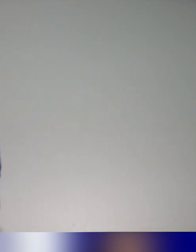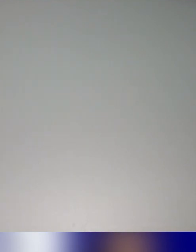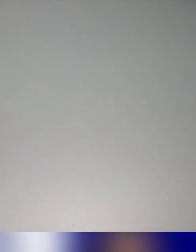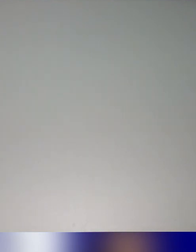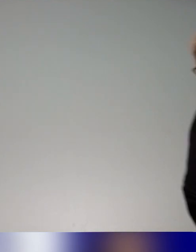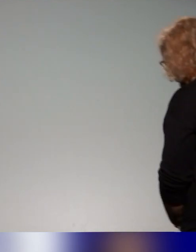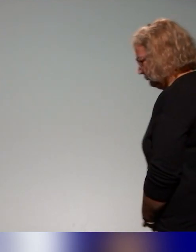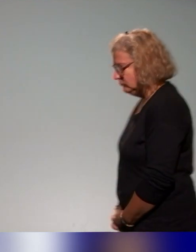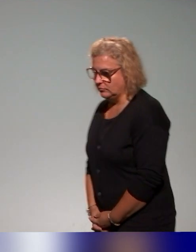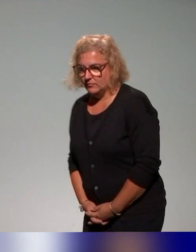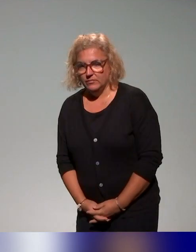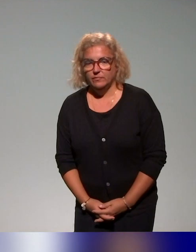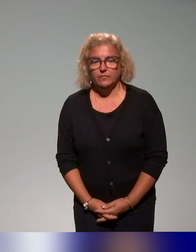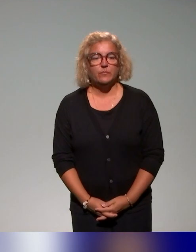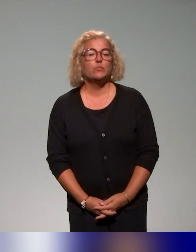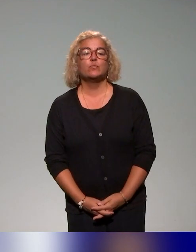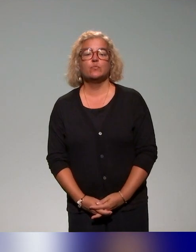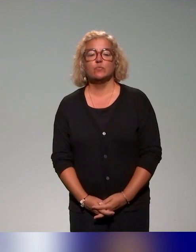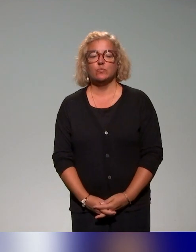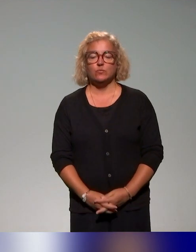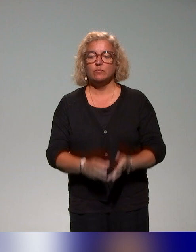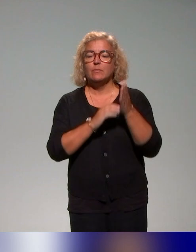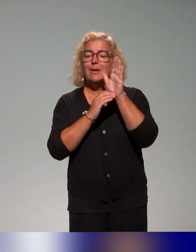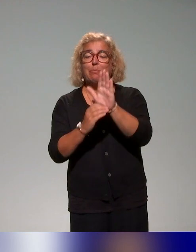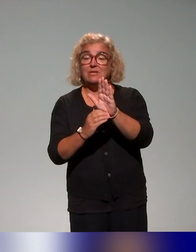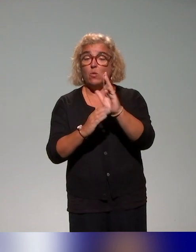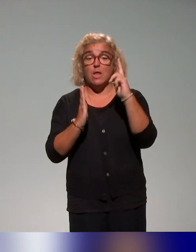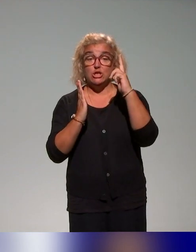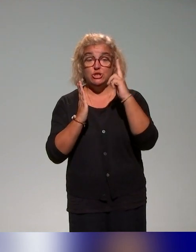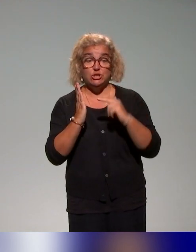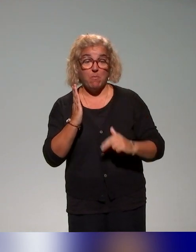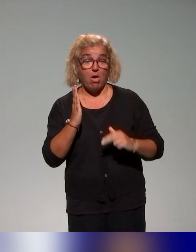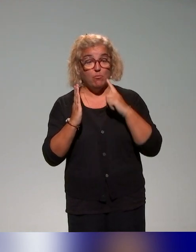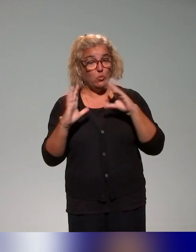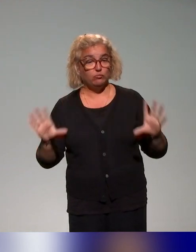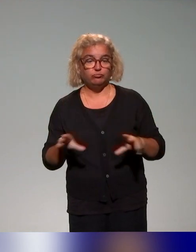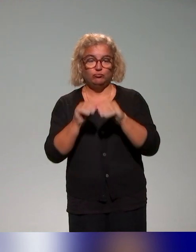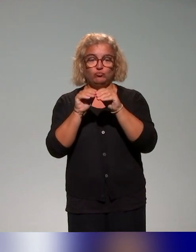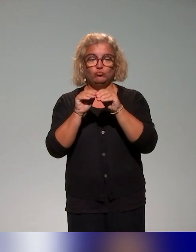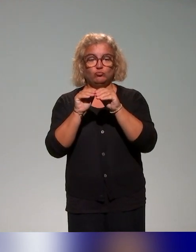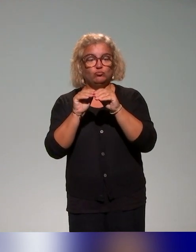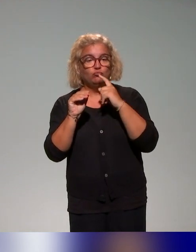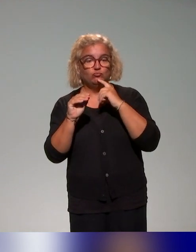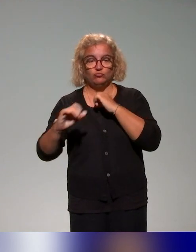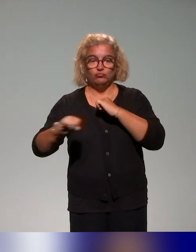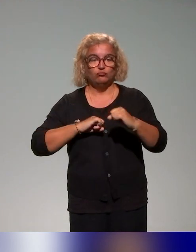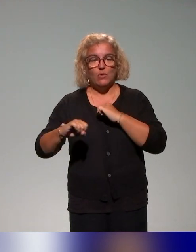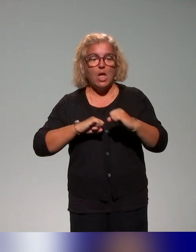Là, on va vous présenter un schéma qui synthétise quelque part notre action dans l'axe 4.